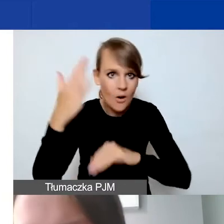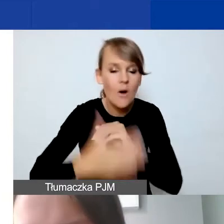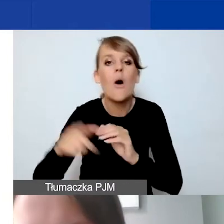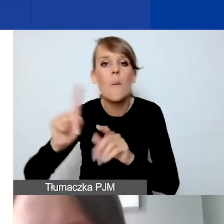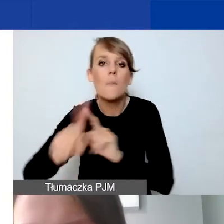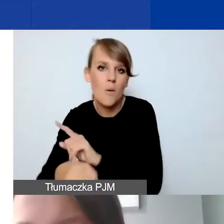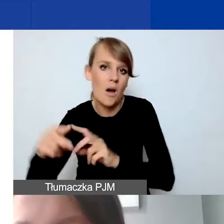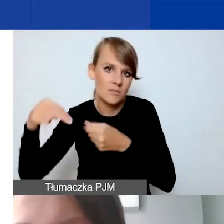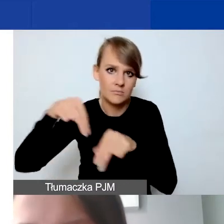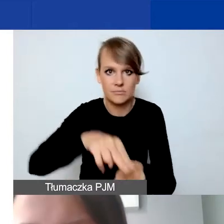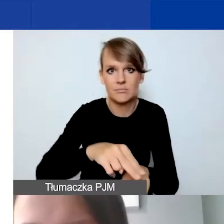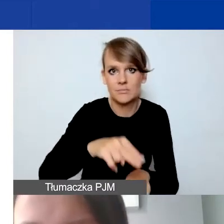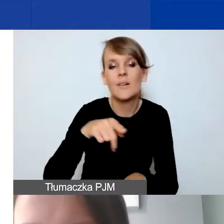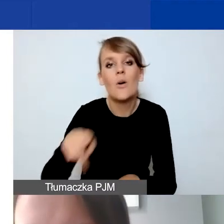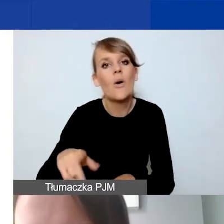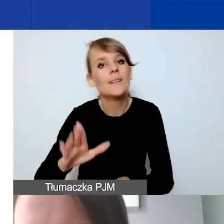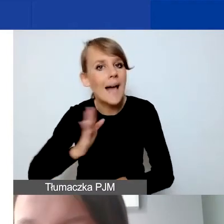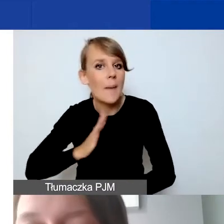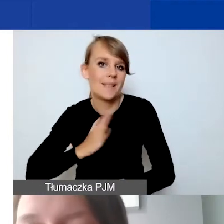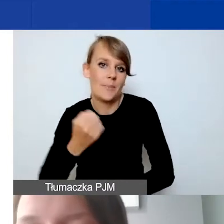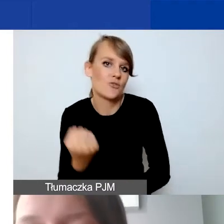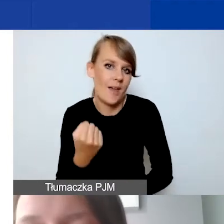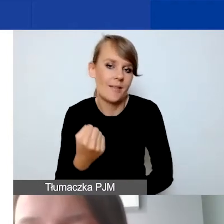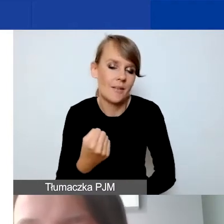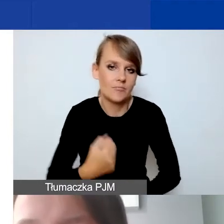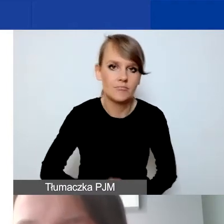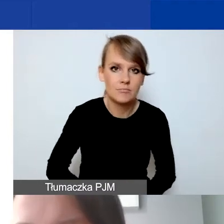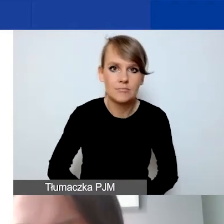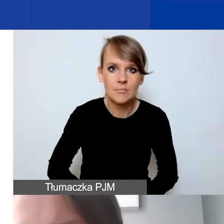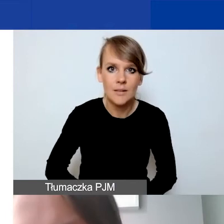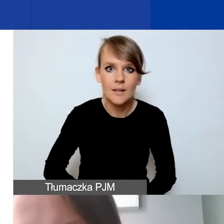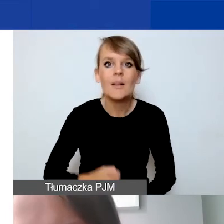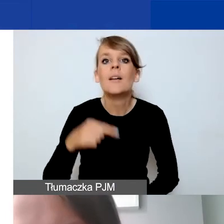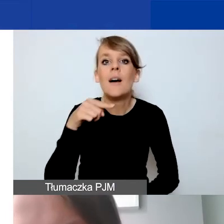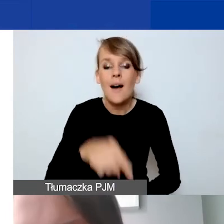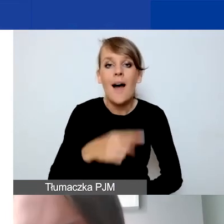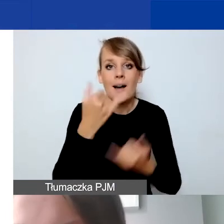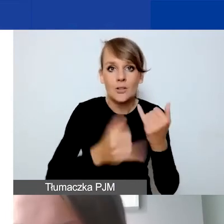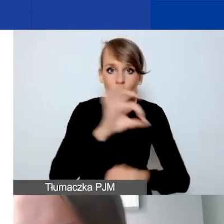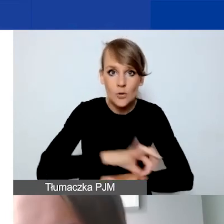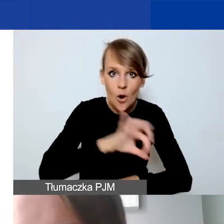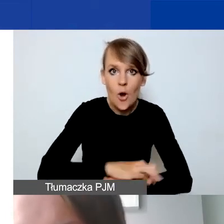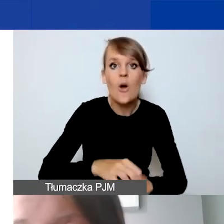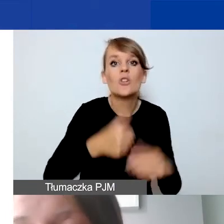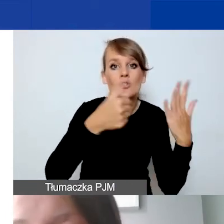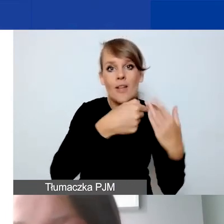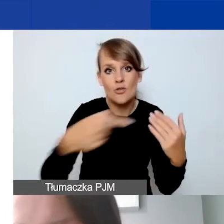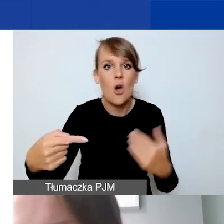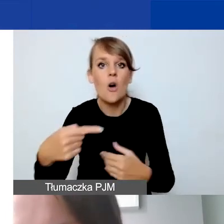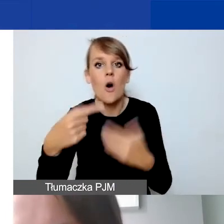takie zabezpieczenie po naszej stronie. W przypadku projektów, które trwają od sześciu do ośmiu miesięcy, mamy trzy transze.